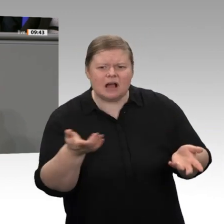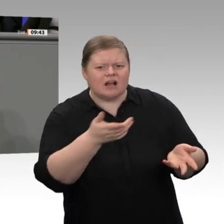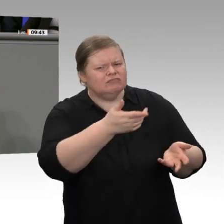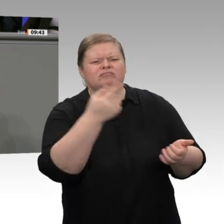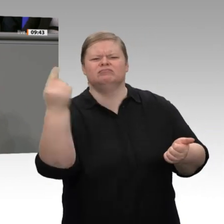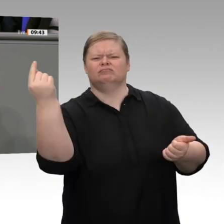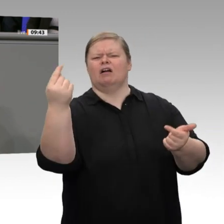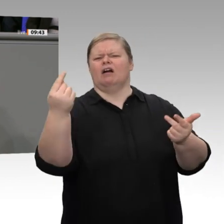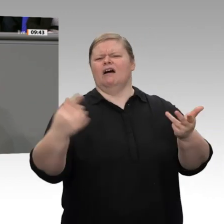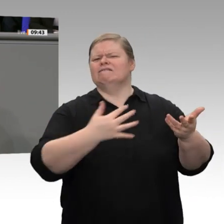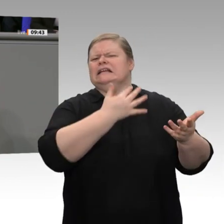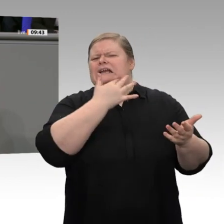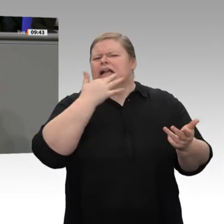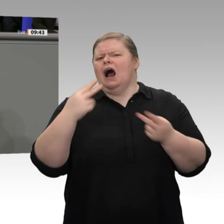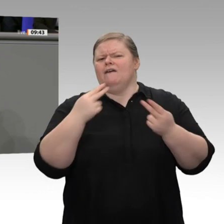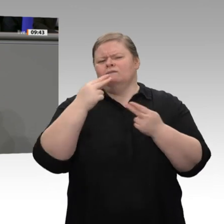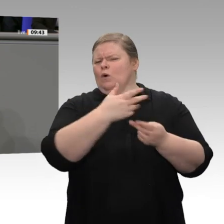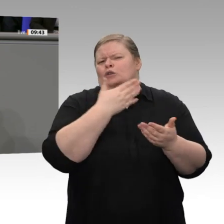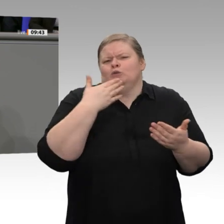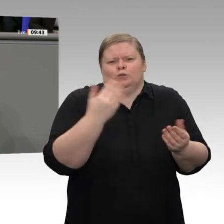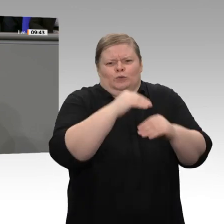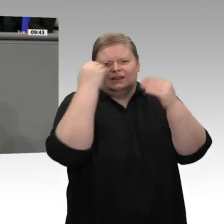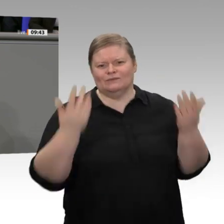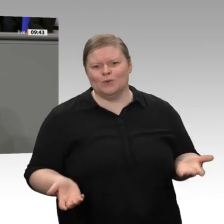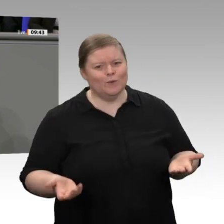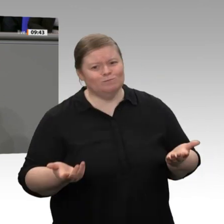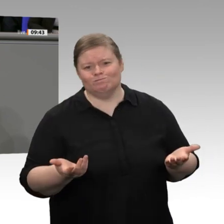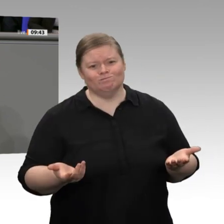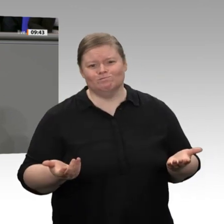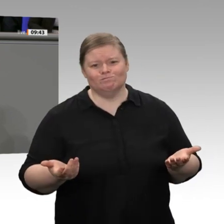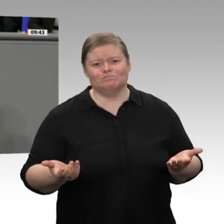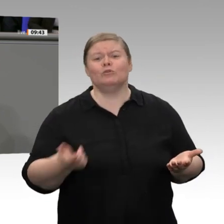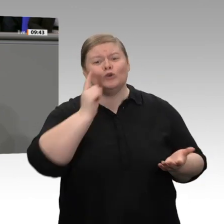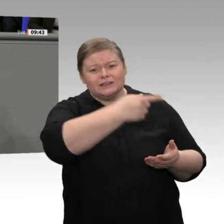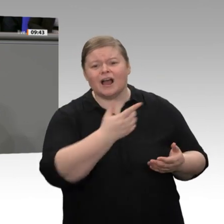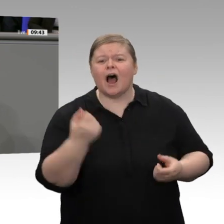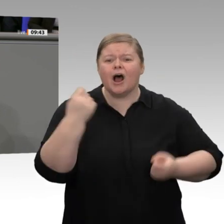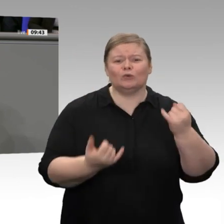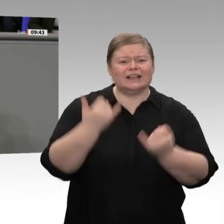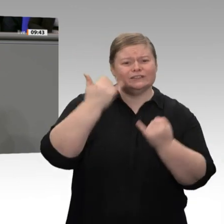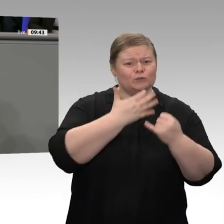Bundesregierung gemerkt hat, dass man elektrisch nur fahren kann, wenn eine Batterie